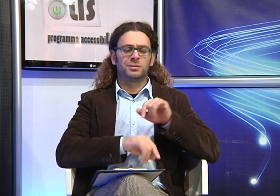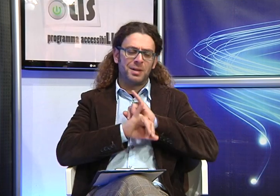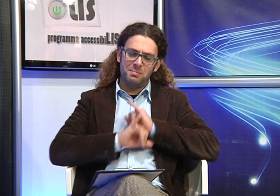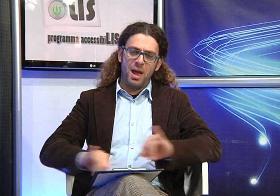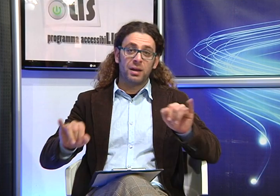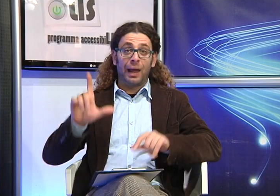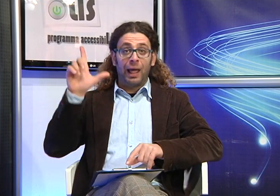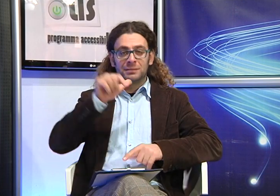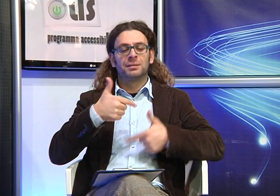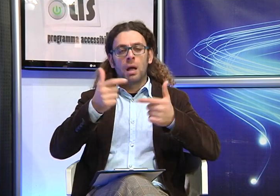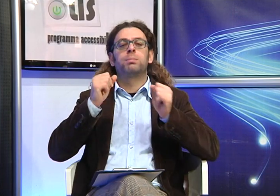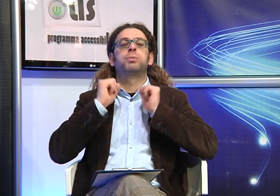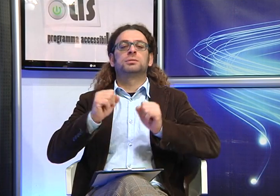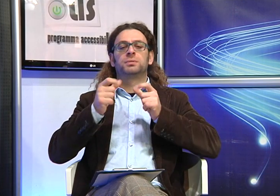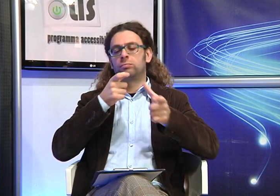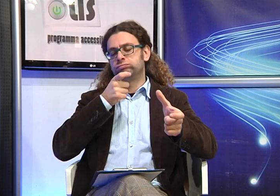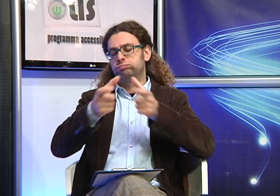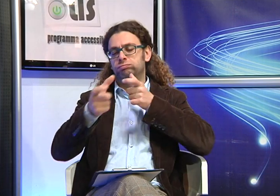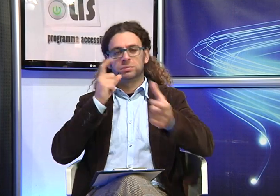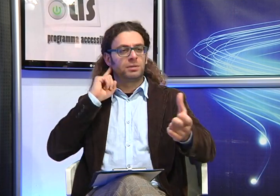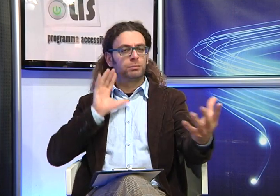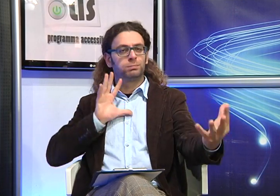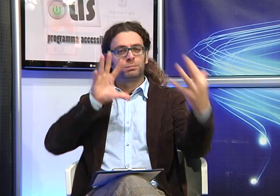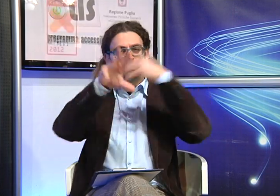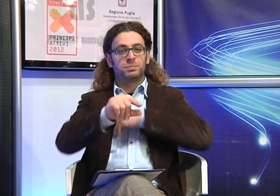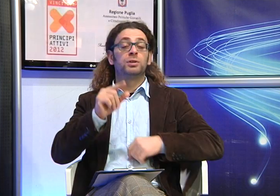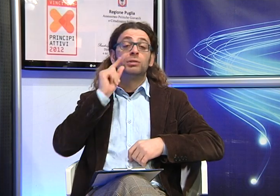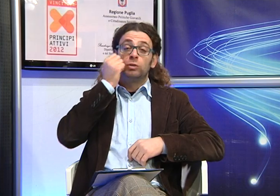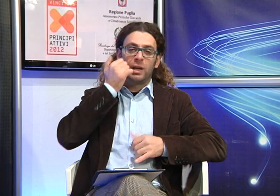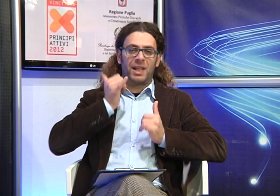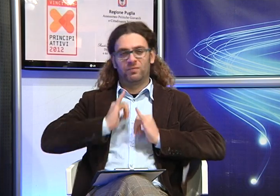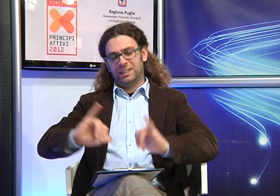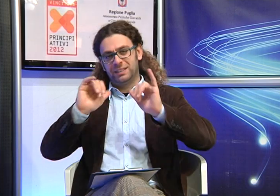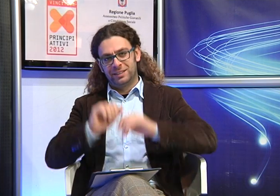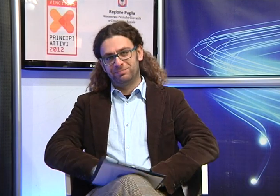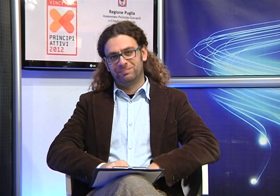essere mai negata perchè fondamentale nel rapporto empatico tra genitori e i figli